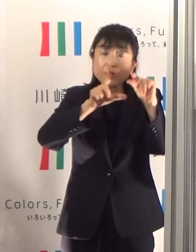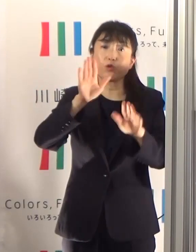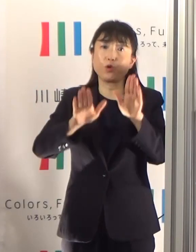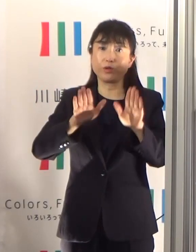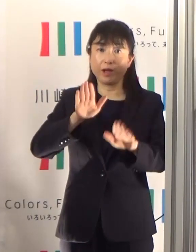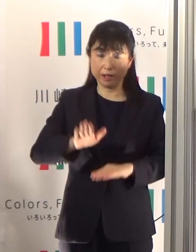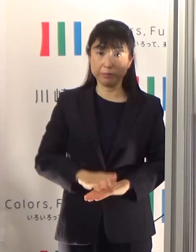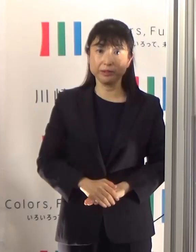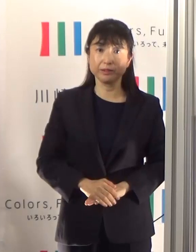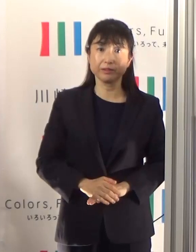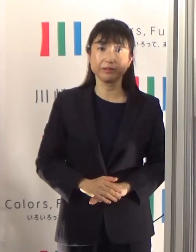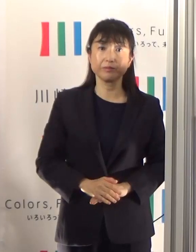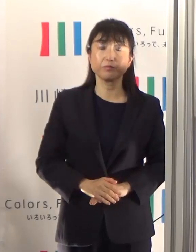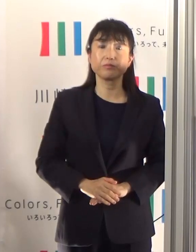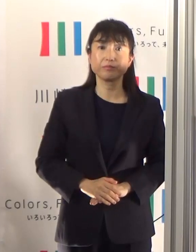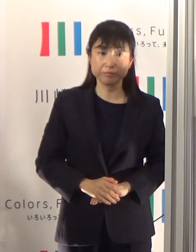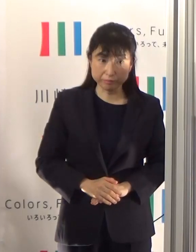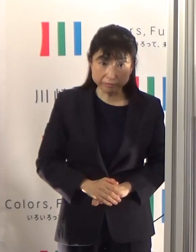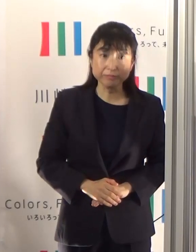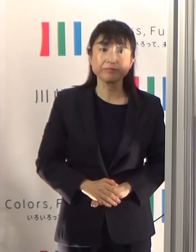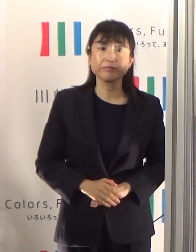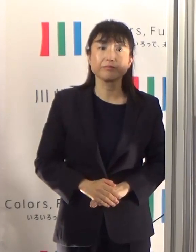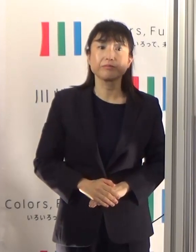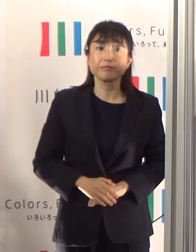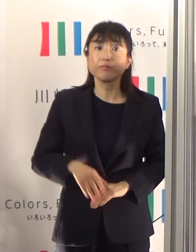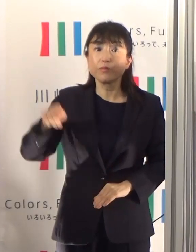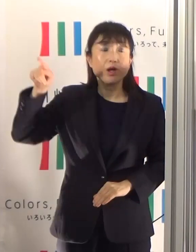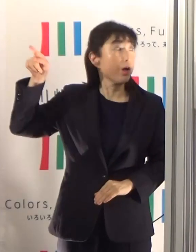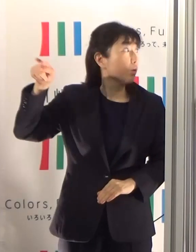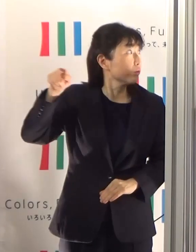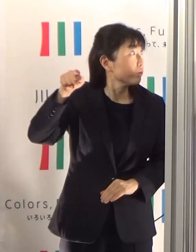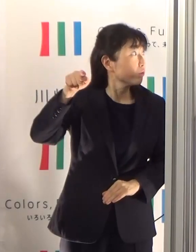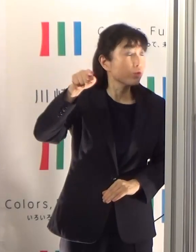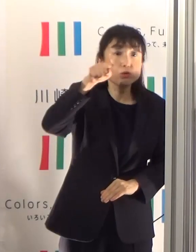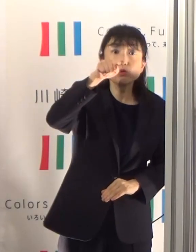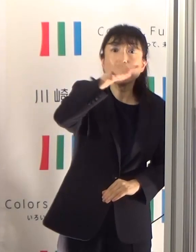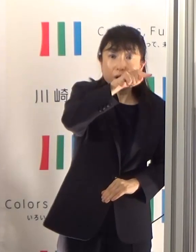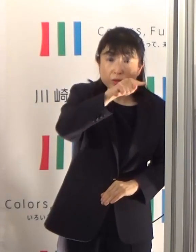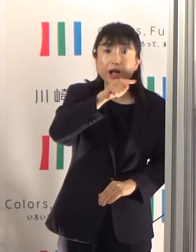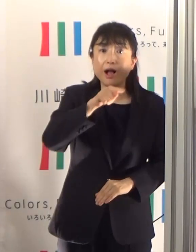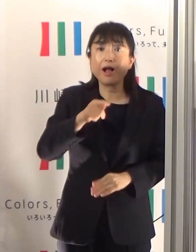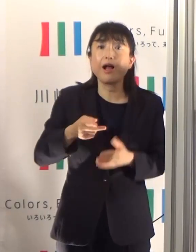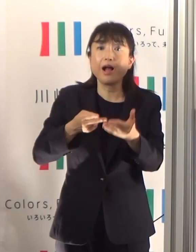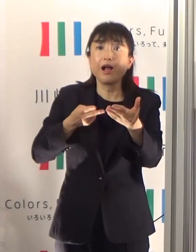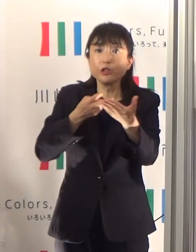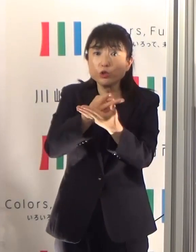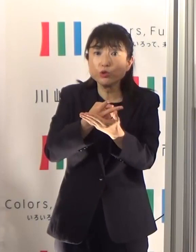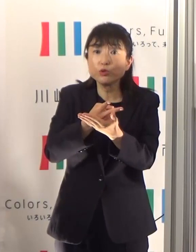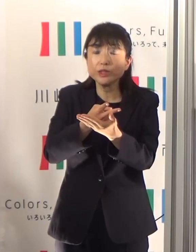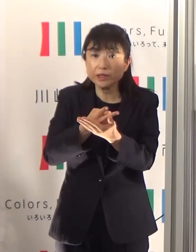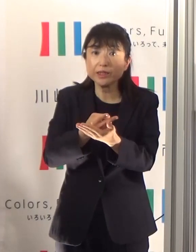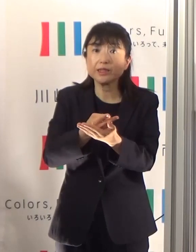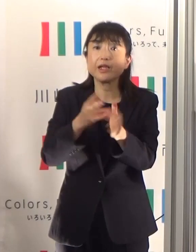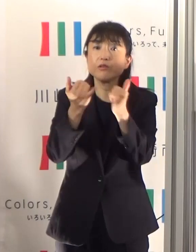そして、市内の医療機関における入院中の患者の数でありますけども